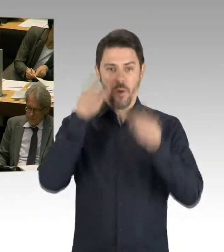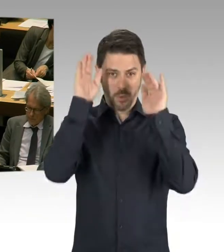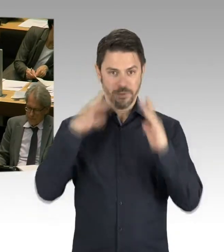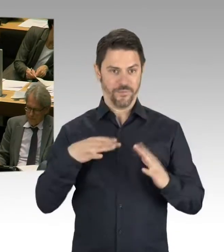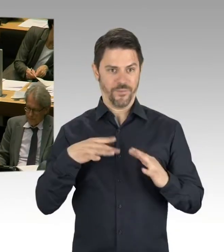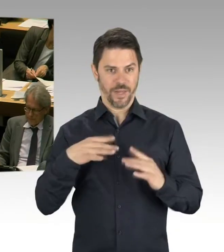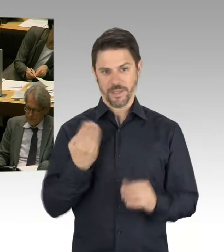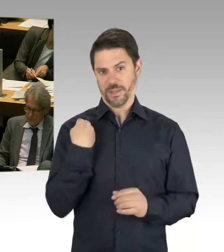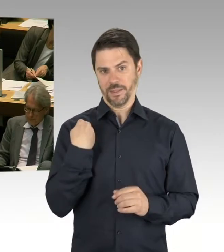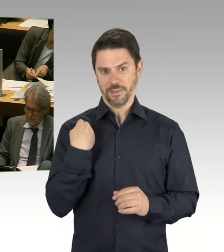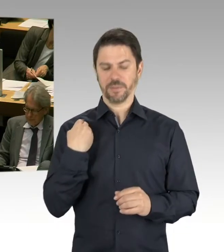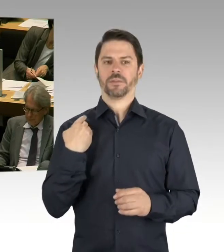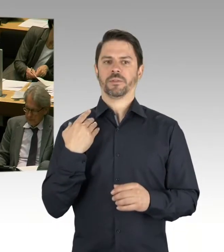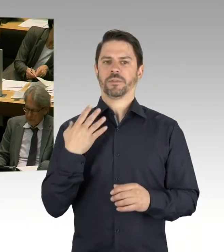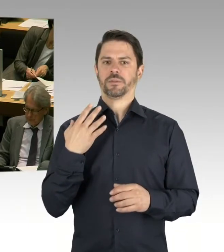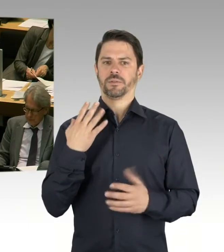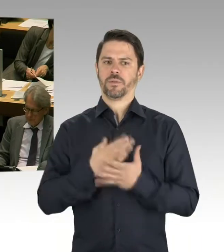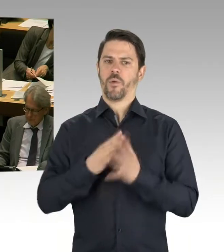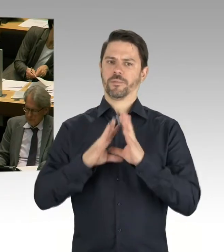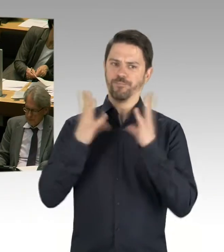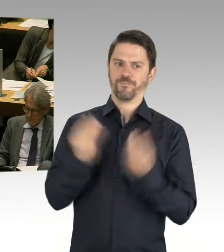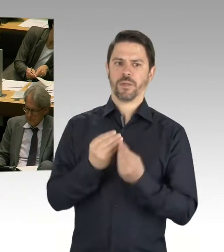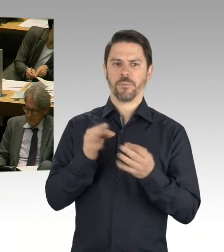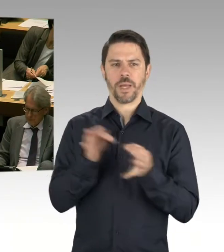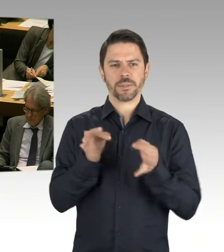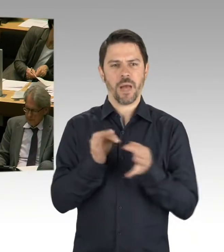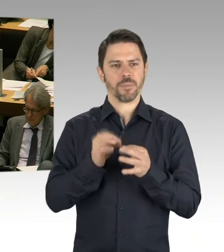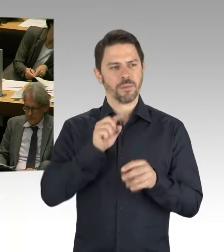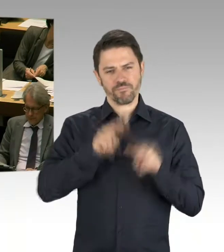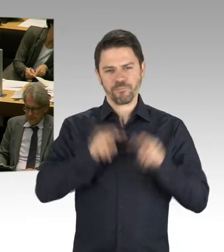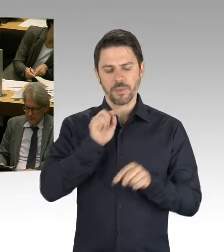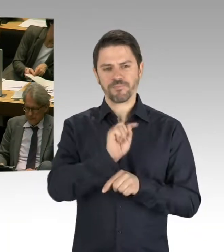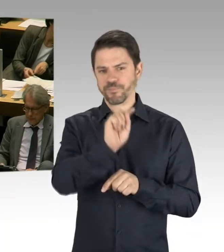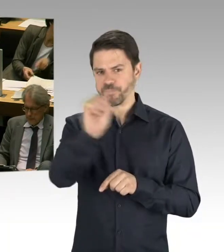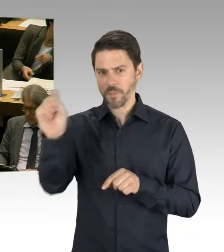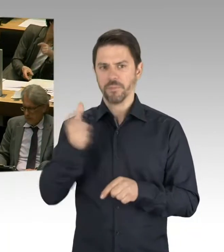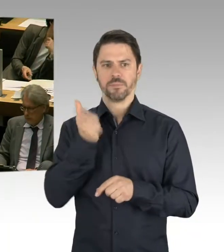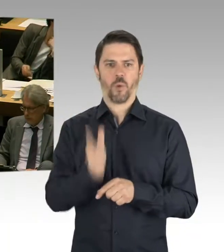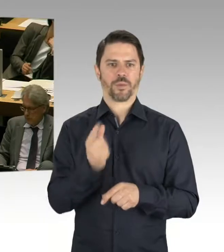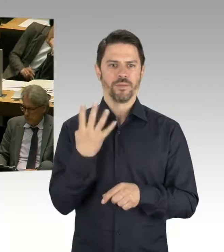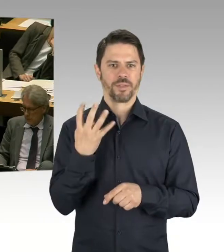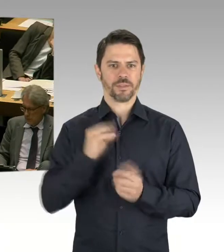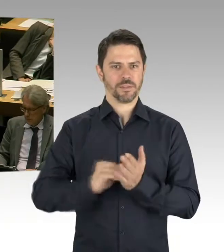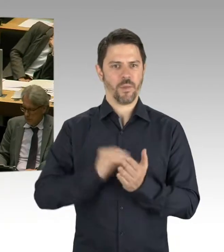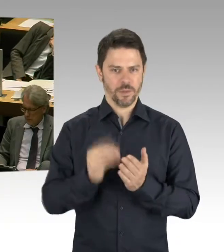arbeiten wir sehr, sehr gut zusammen. Aber man muss auch zur Kenntnis nehmen, dass natürlich nicht nur im Bereich der Schule gebaut wird,